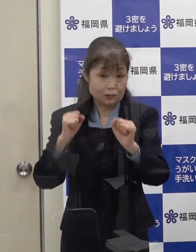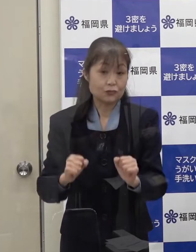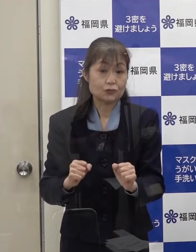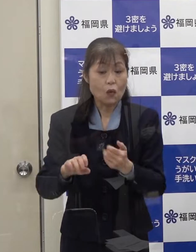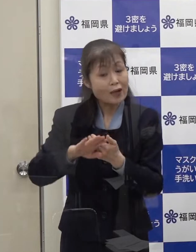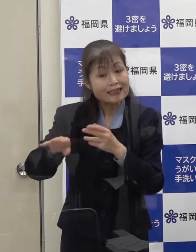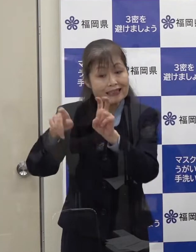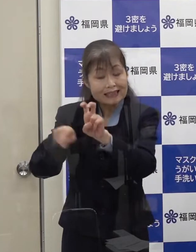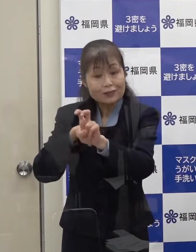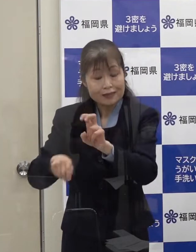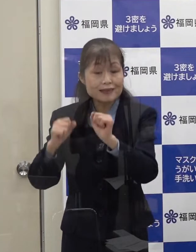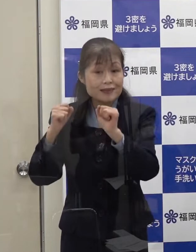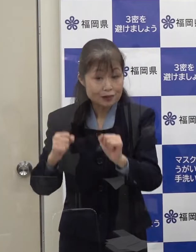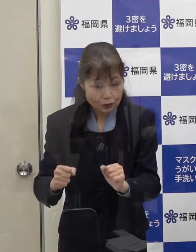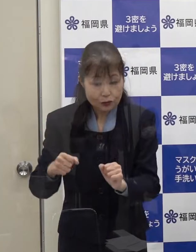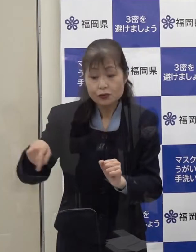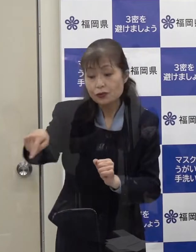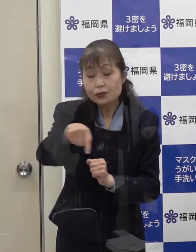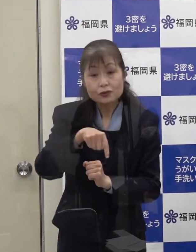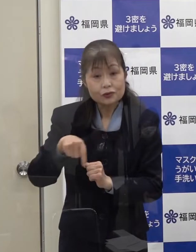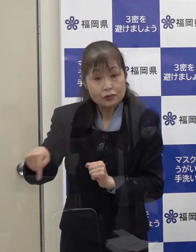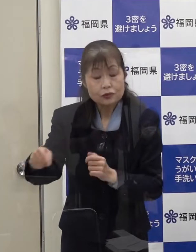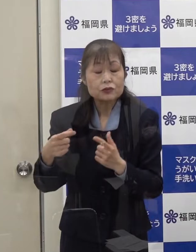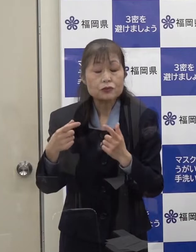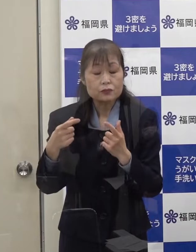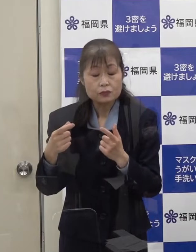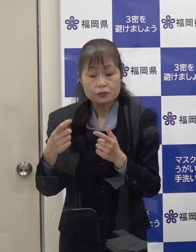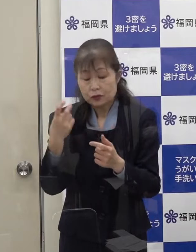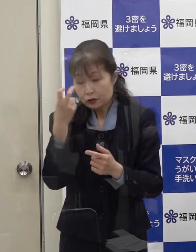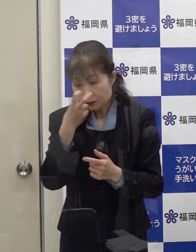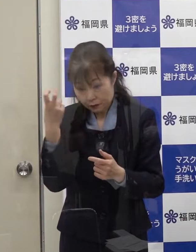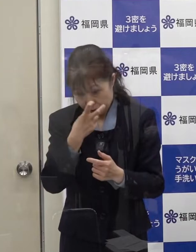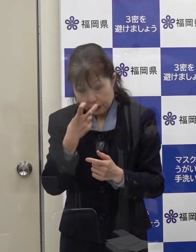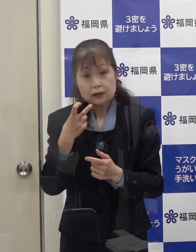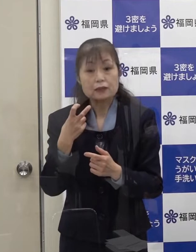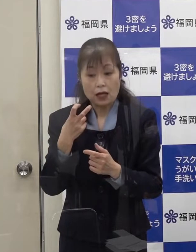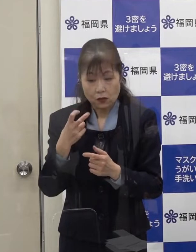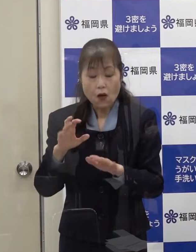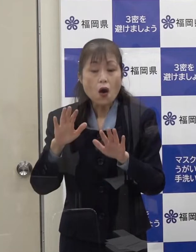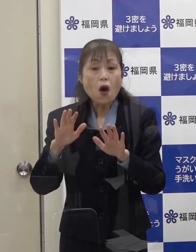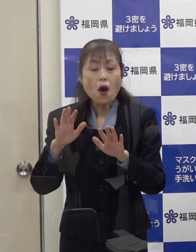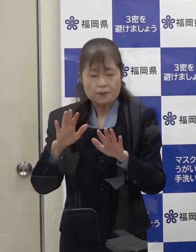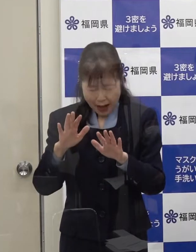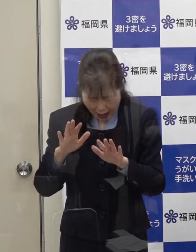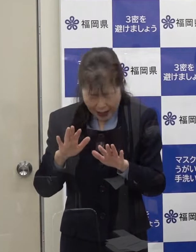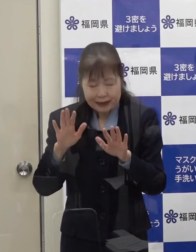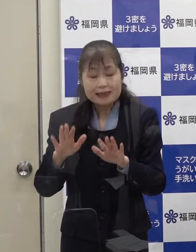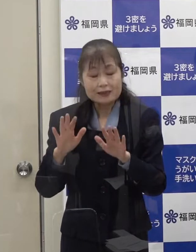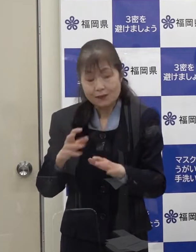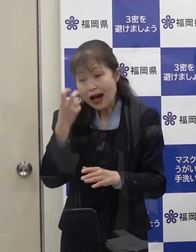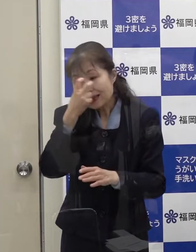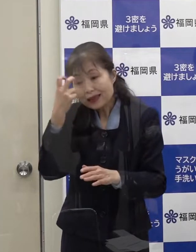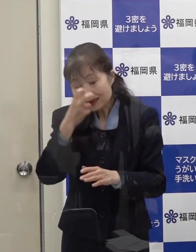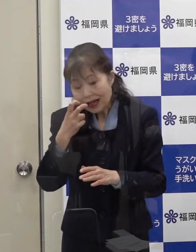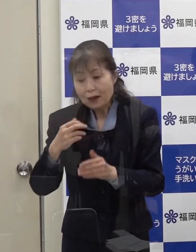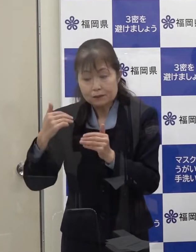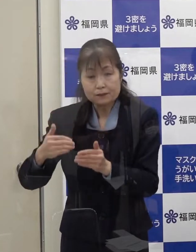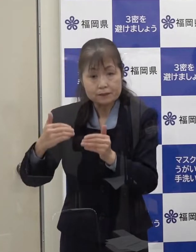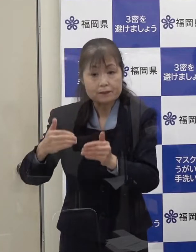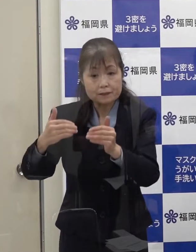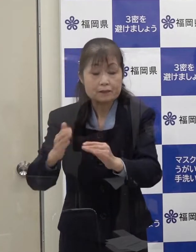これらの方についても念のため検査を順次実施をしているところです